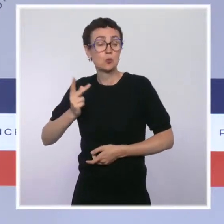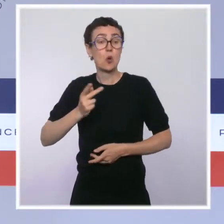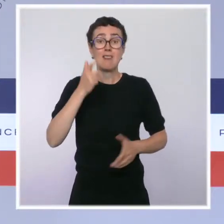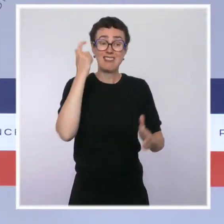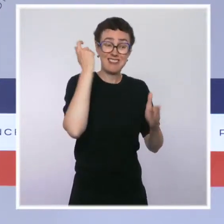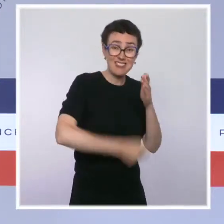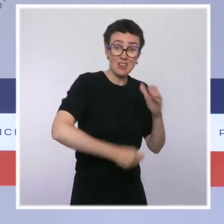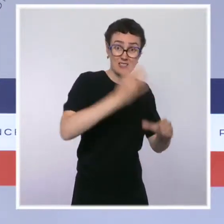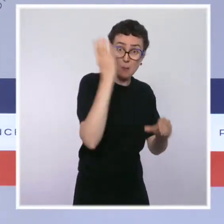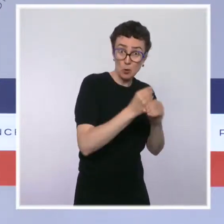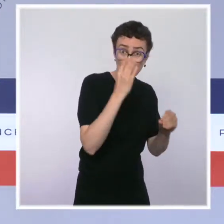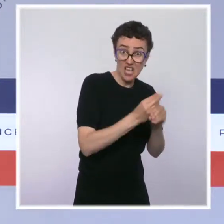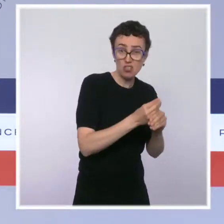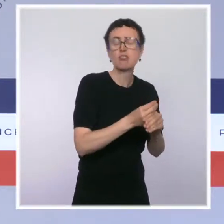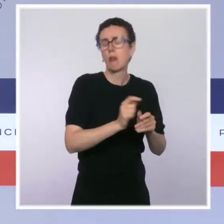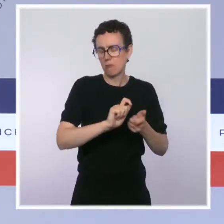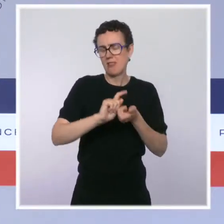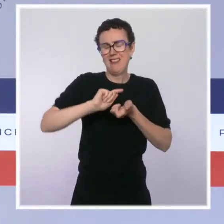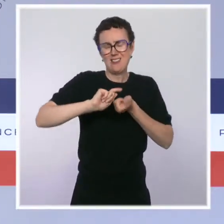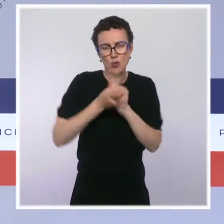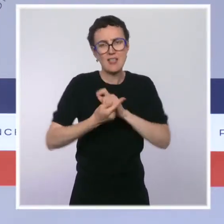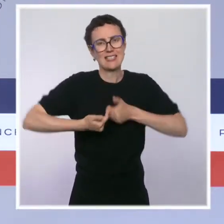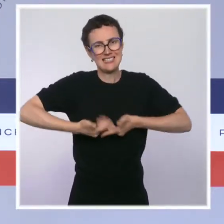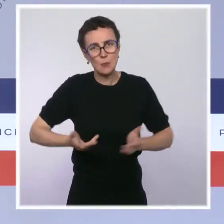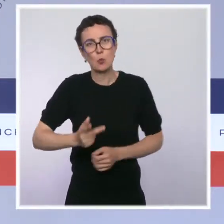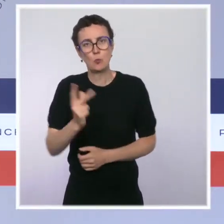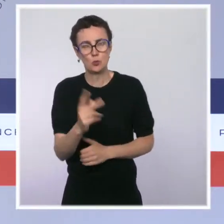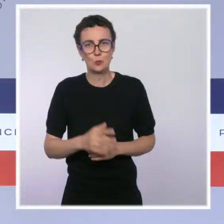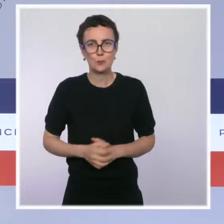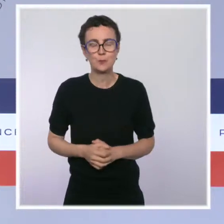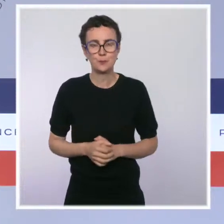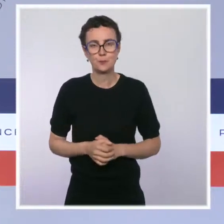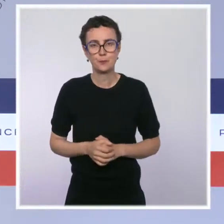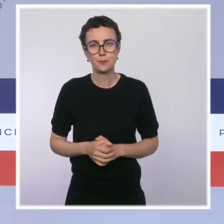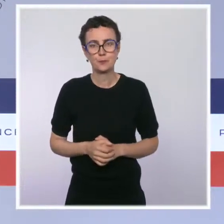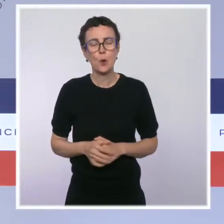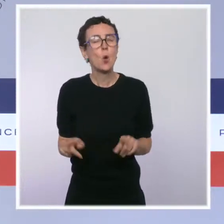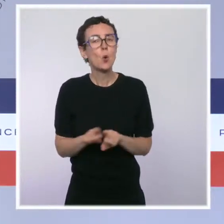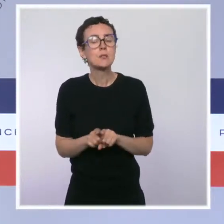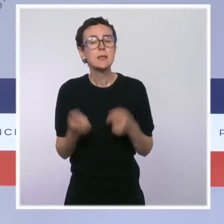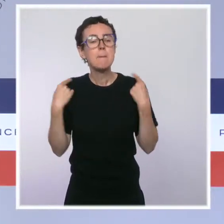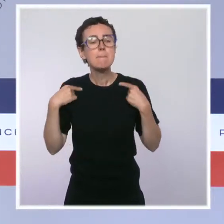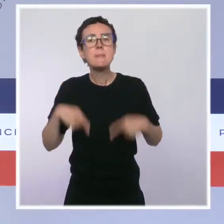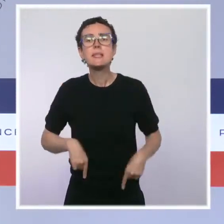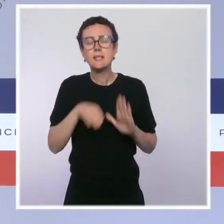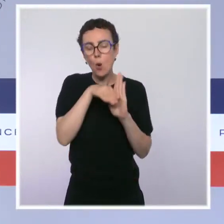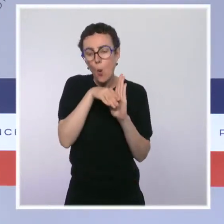Le ministre de l'Économie, des Finances et de la Relance, Bruno Le Maire, a quant à lui présenté plusieurs textes qui sont issus, je veux le dire,